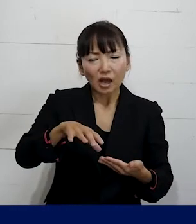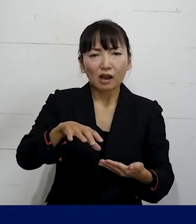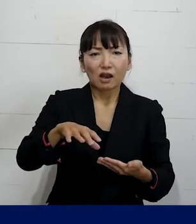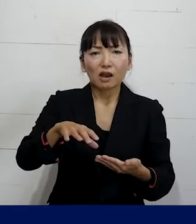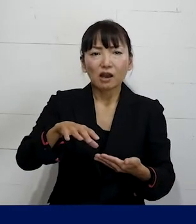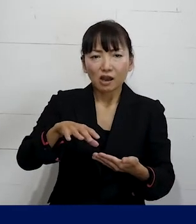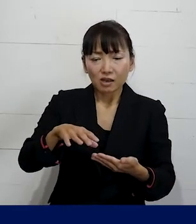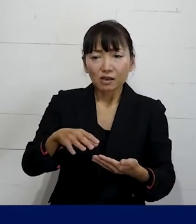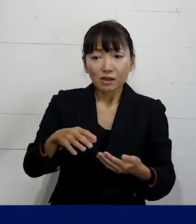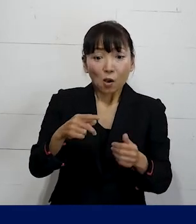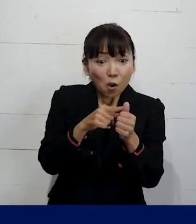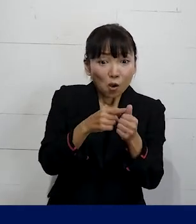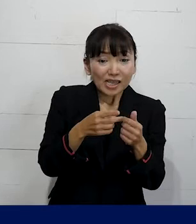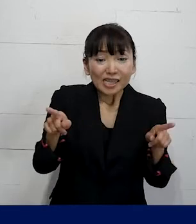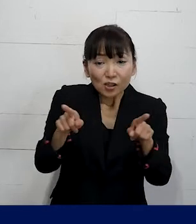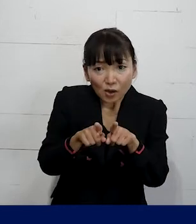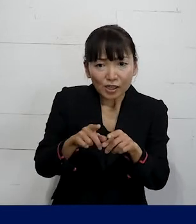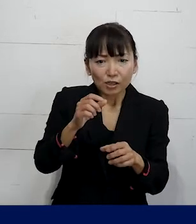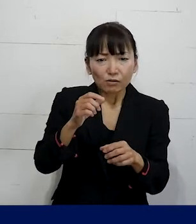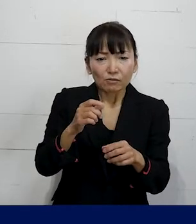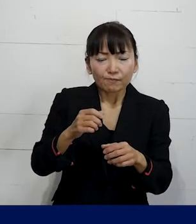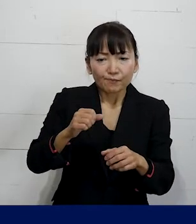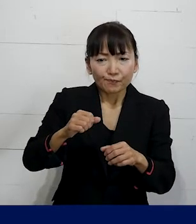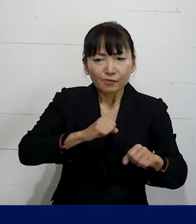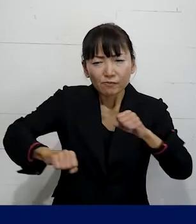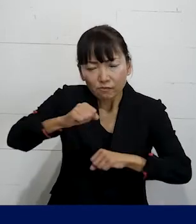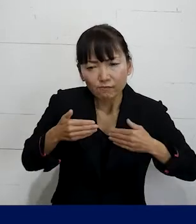本人と一緒に作るということに 今取り組んでいます